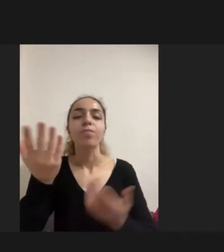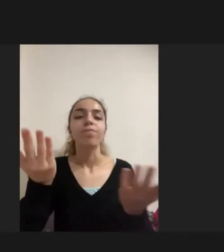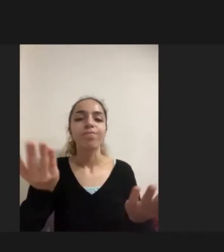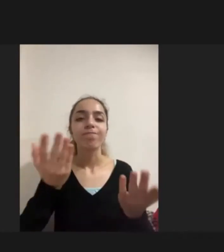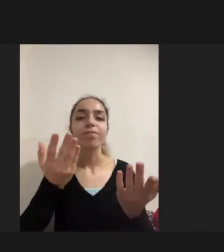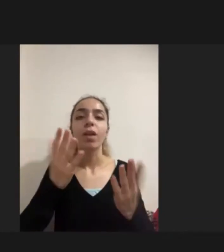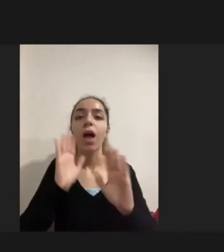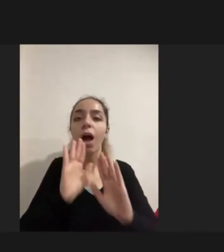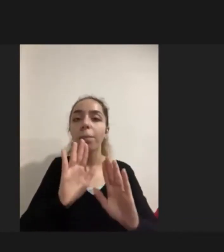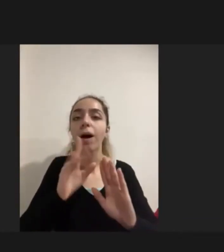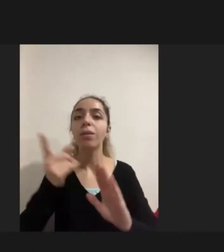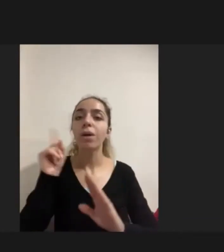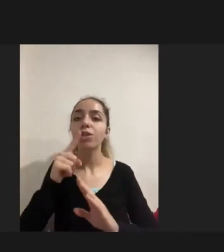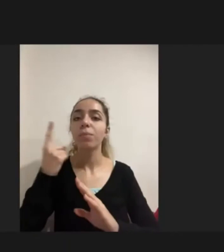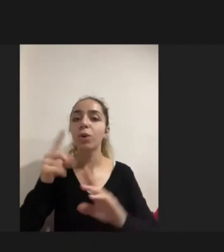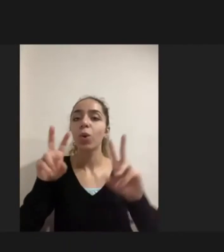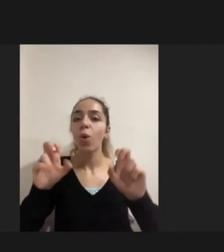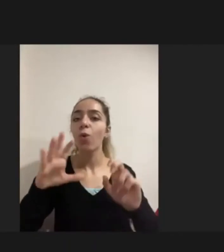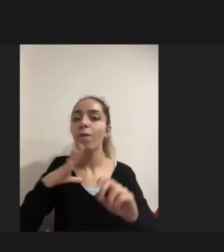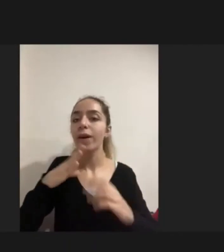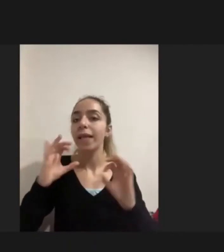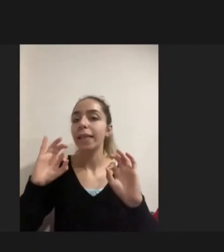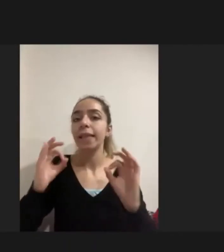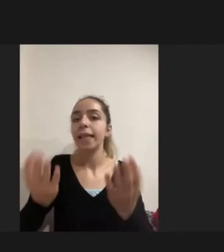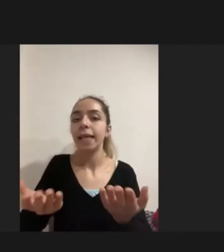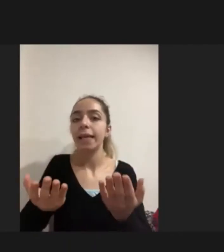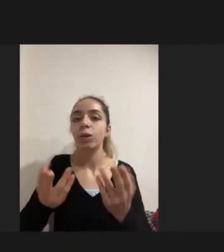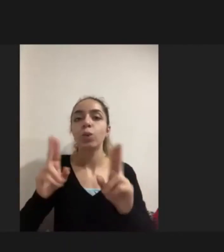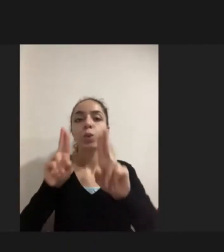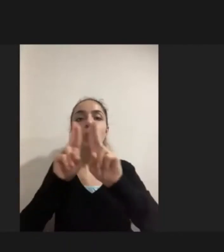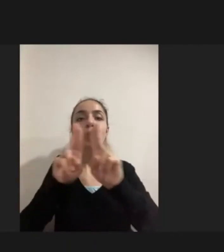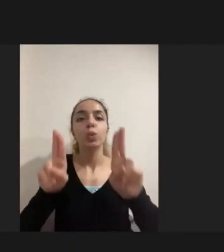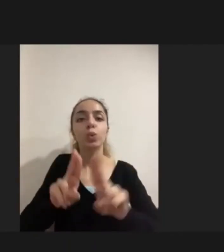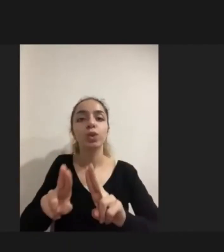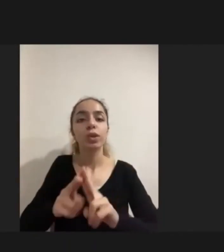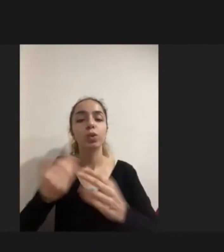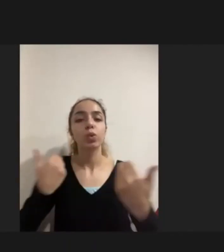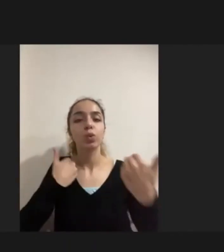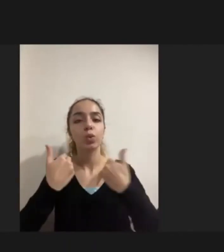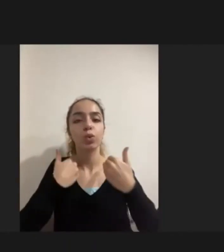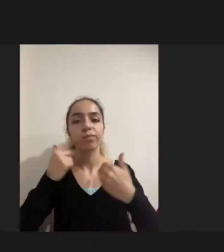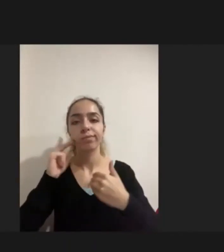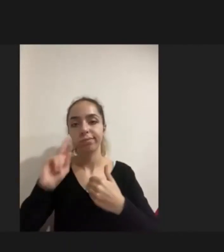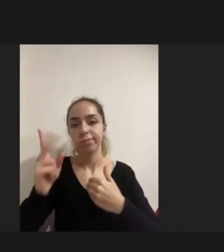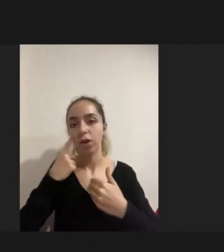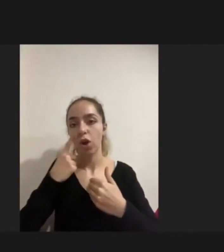ama şöyle de bir durum var Uluslararası literatür şöyle birşey söylüyor Diyor ki